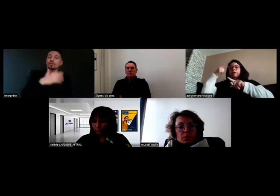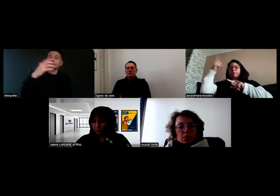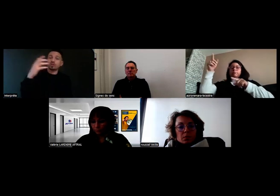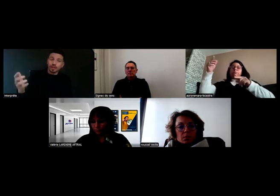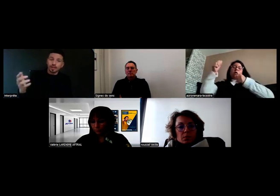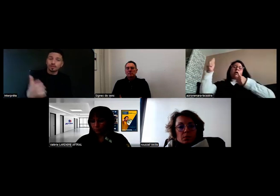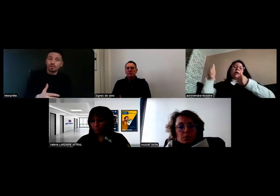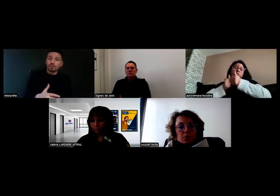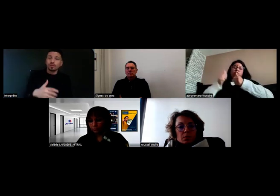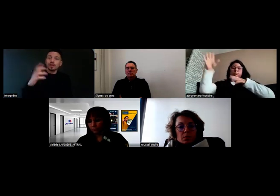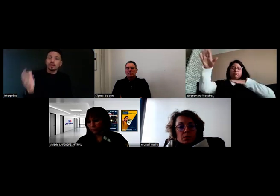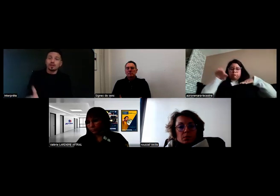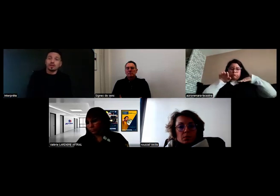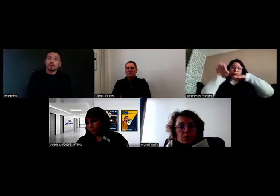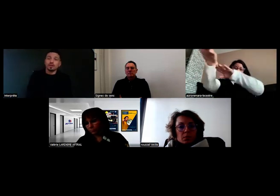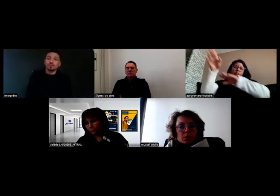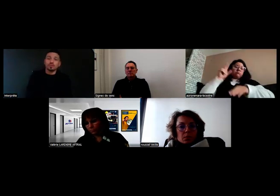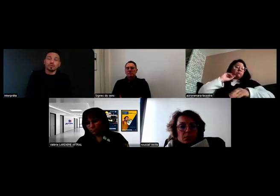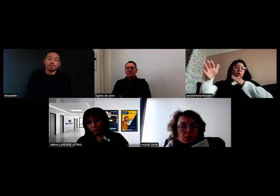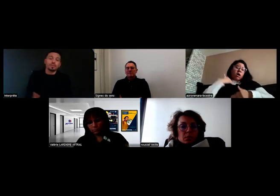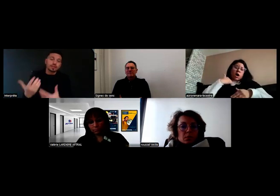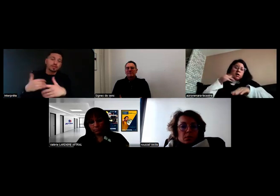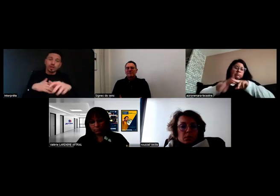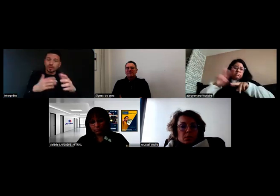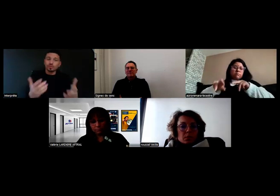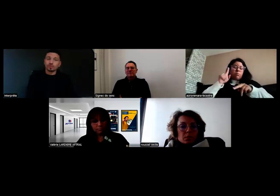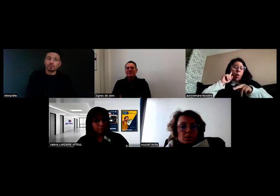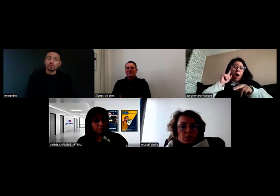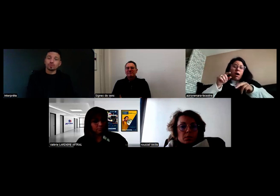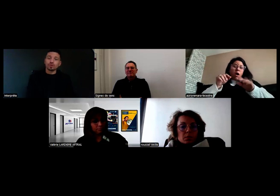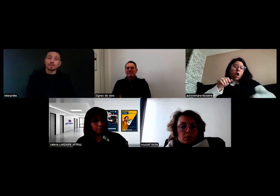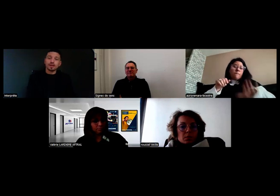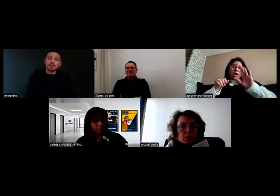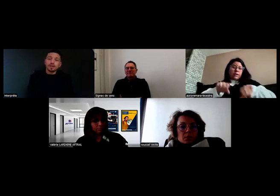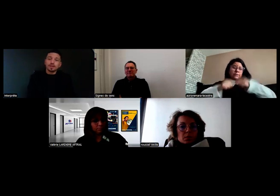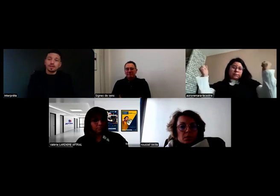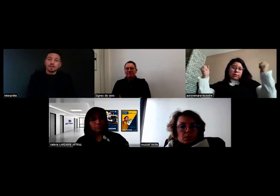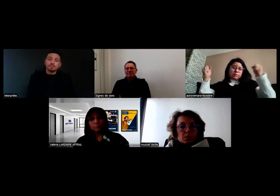pour récupérer les enfants et puis on est partis. On a pu trouver une solution comme ça,